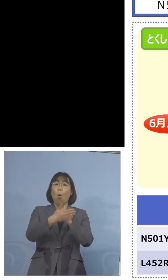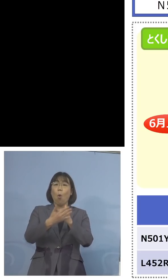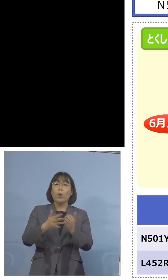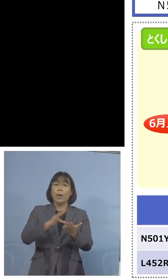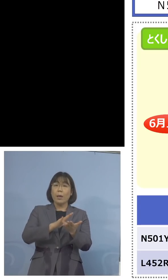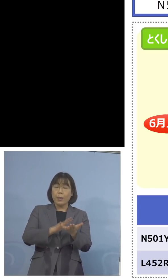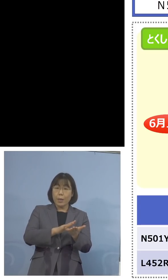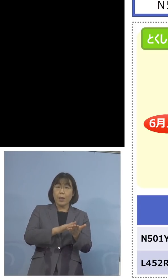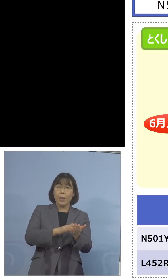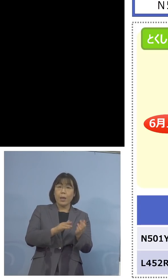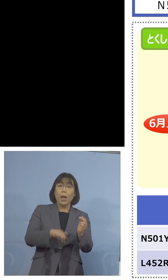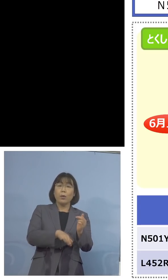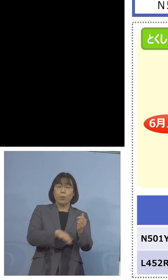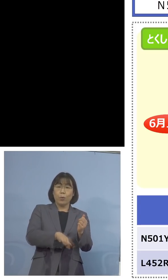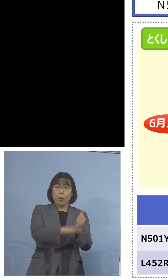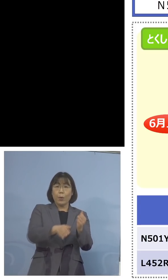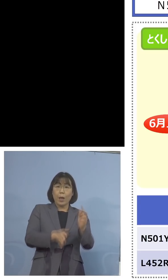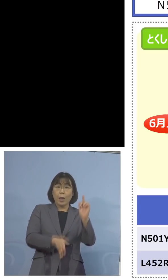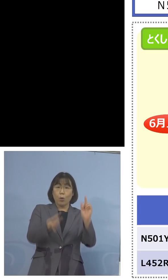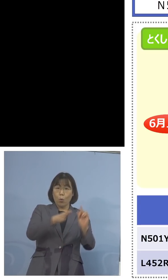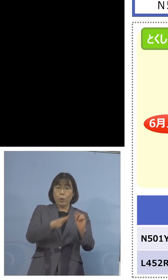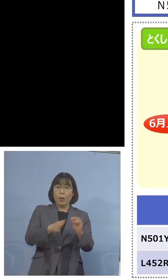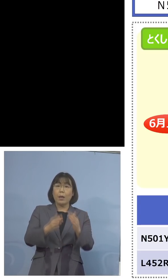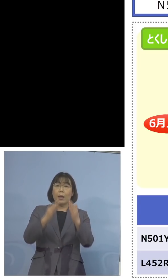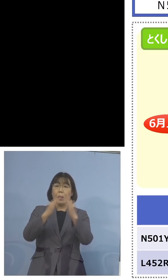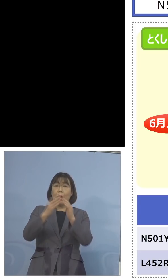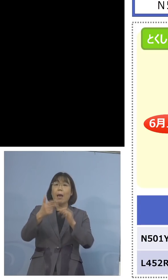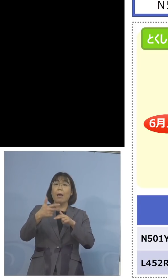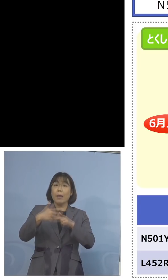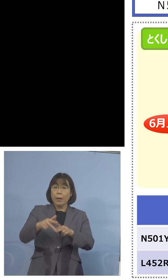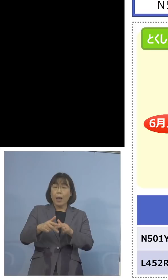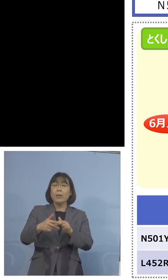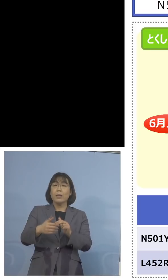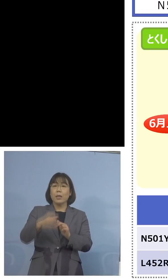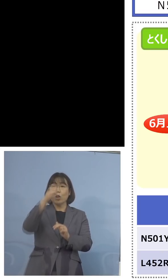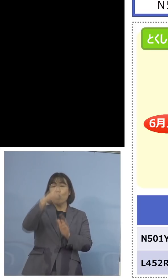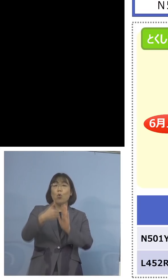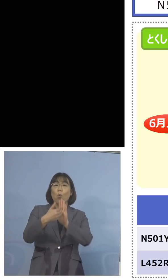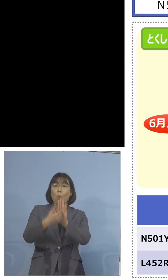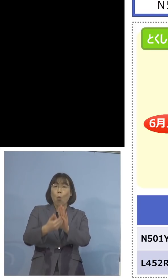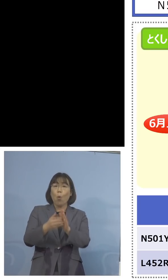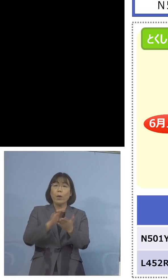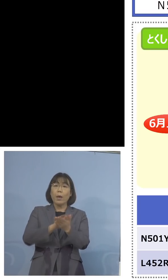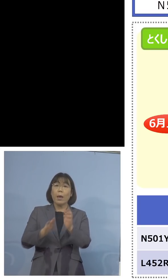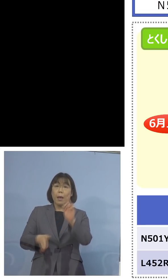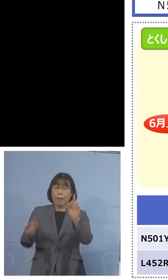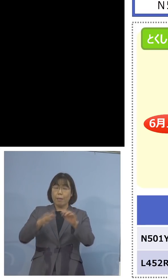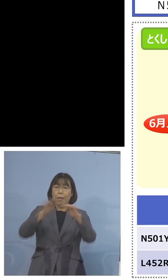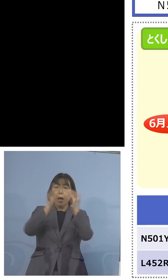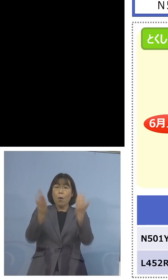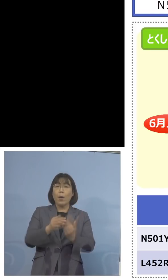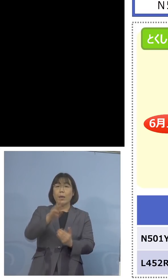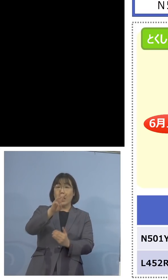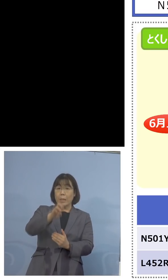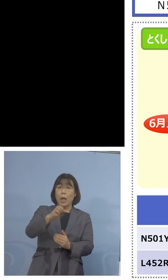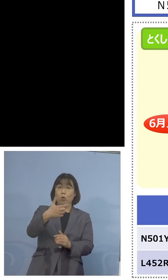家畜防疫衛生センター、こちらで合わせて 36検体、英国株など N501Y